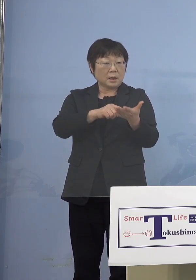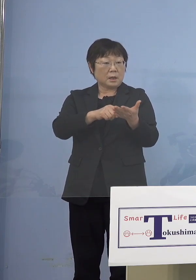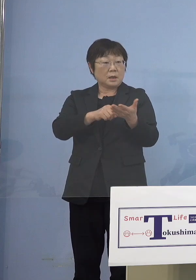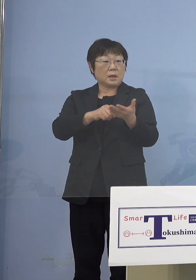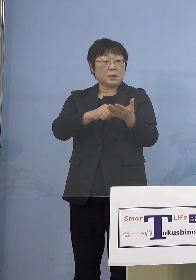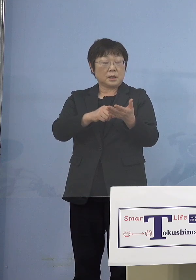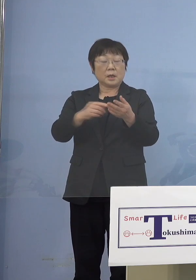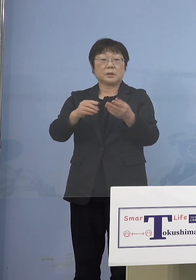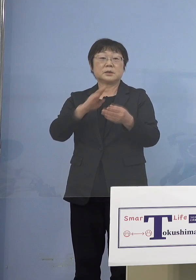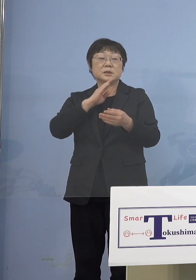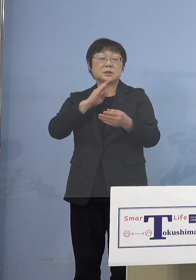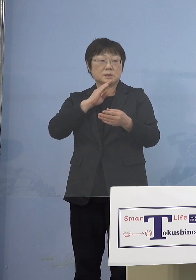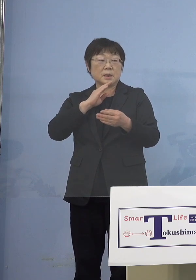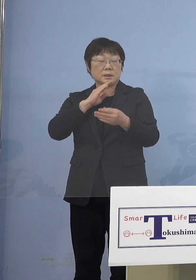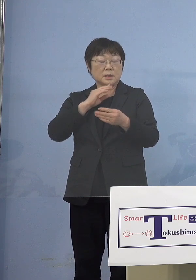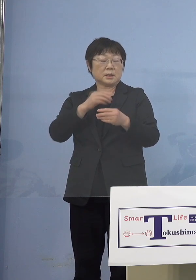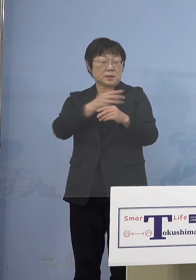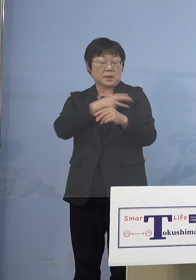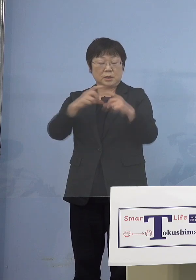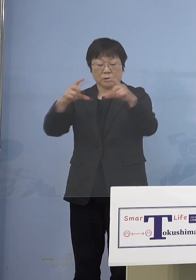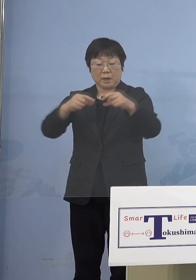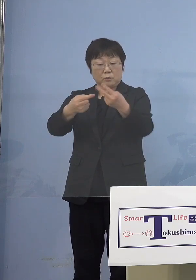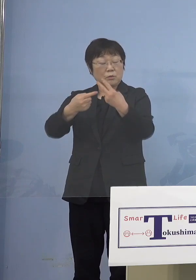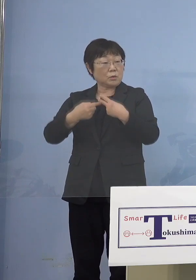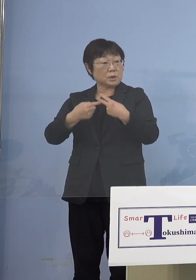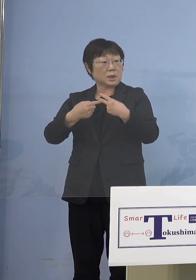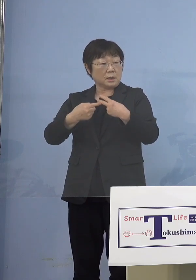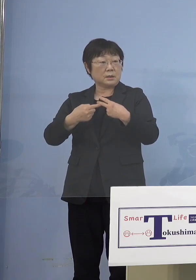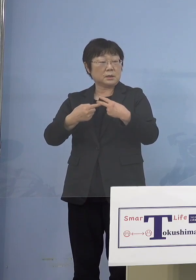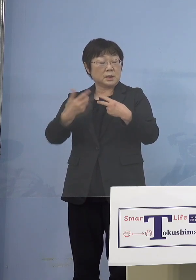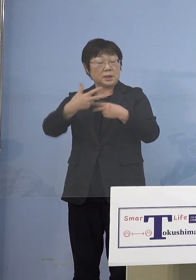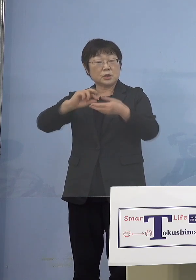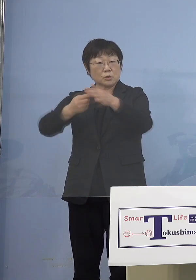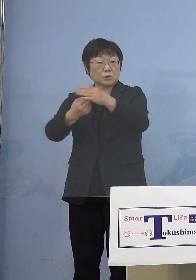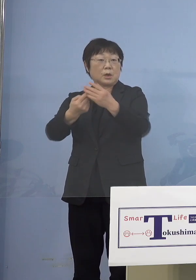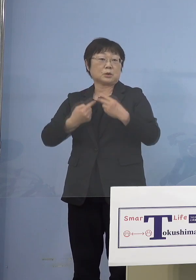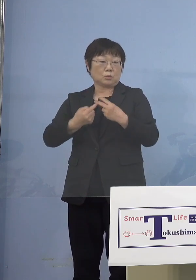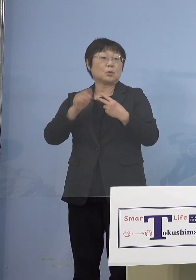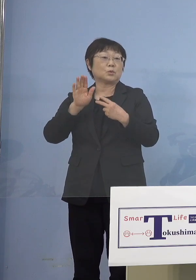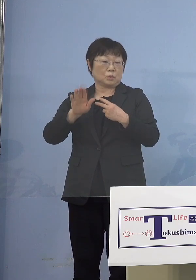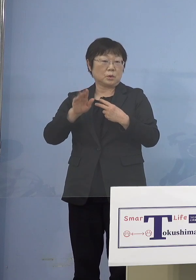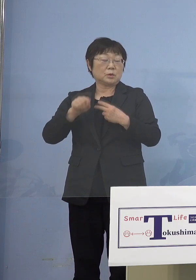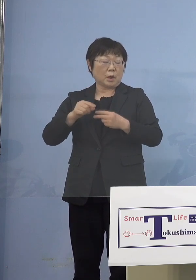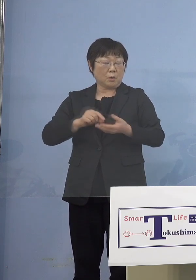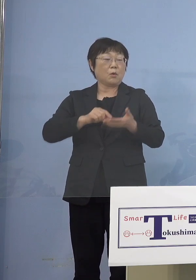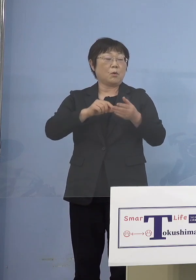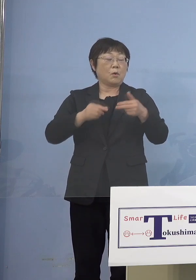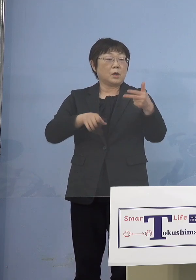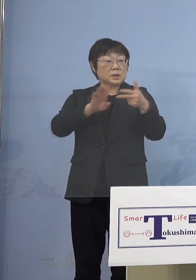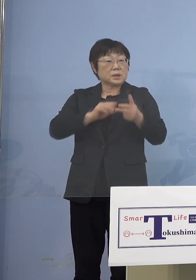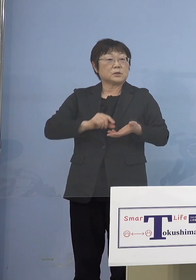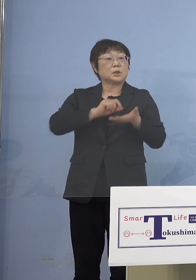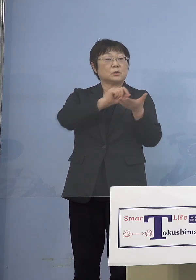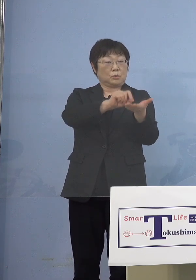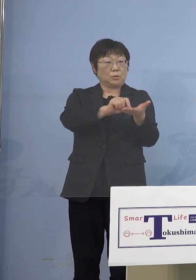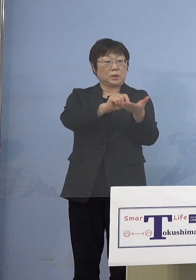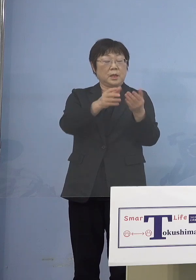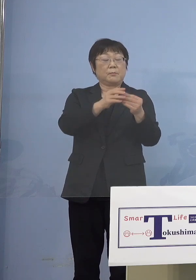接種券が後で届きますから これは市町村から 園を通じてそれをまた届けていただく そうすることによって